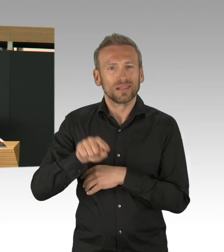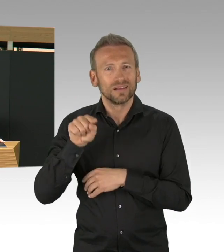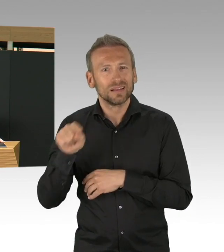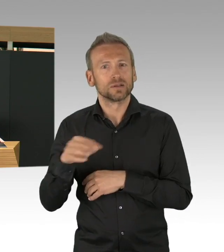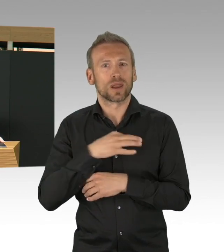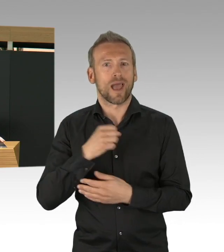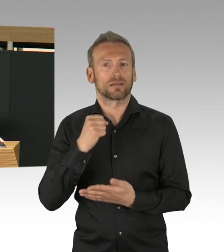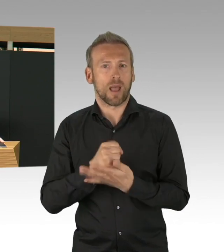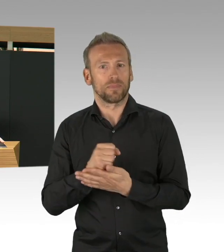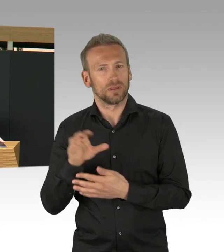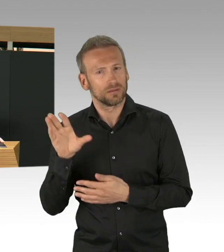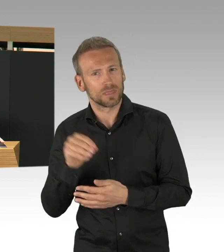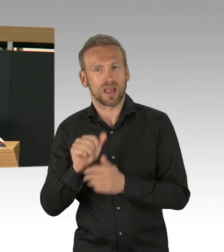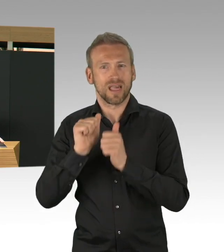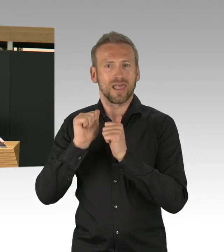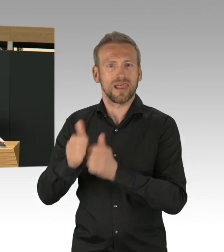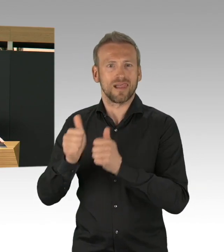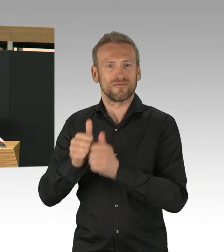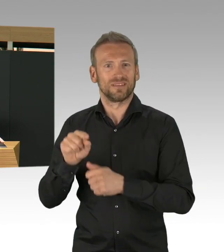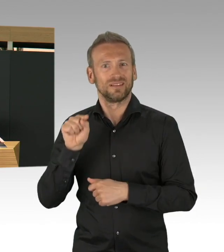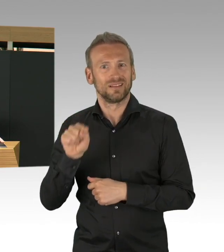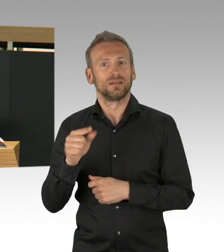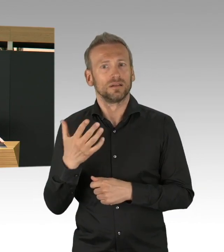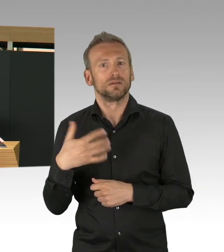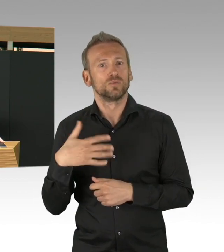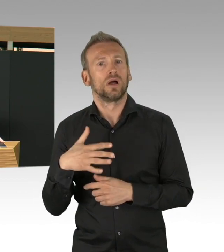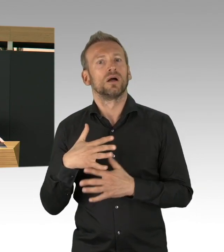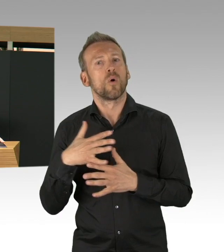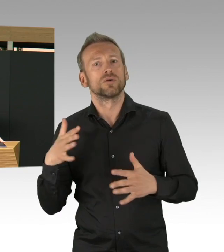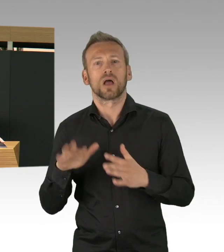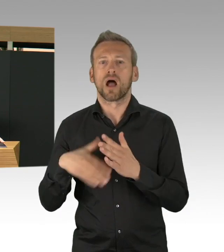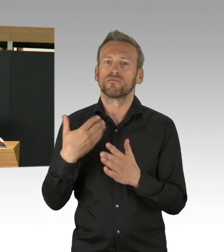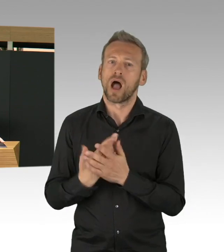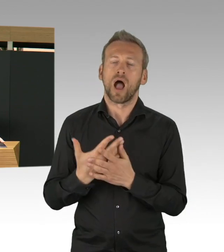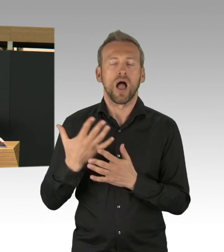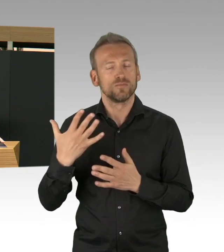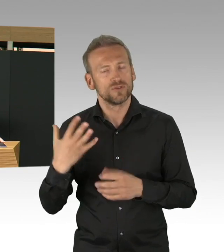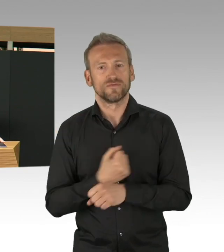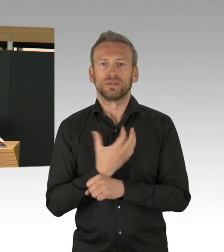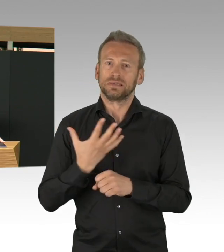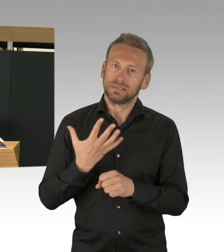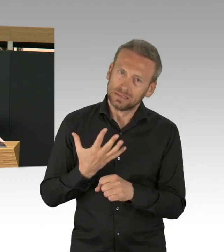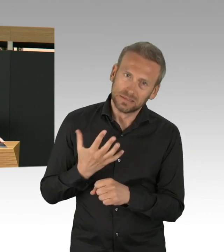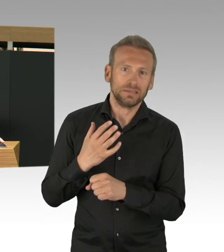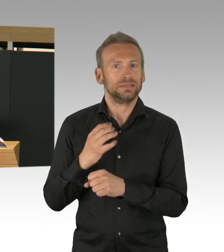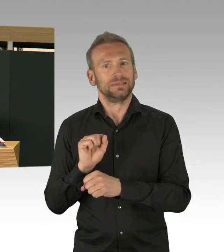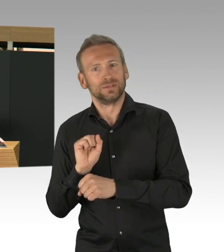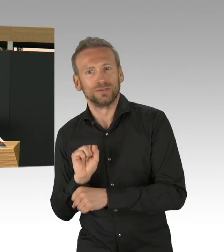diese Pandemie wird vielleicht irgendwann vorbei sein, aber die Gesundheitsämter müssen wir nachhaltig für zukünftige gesundheitliche Aufgaben stärken.